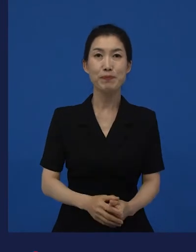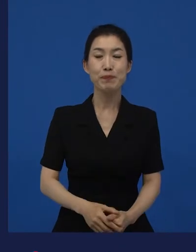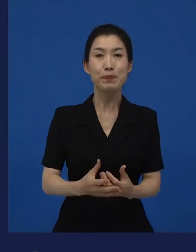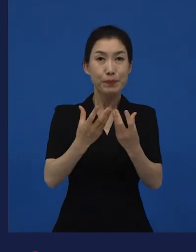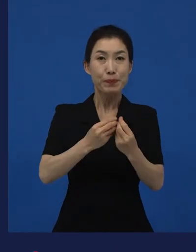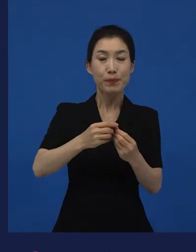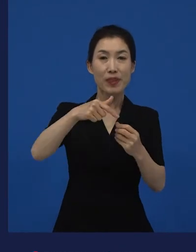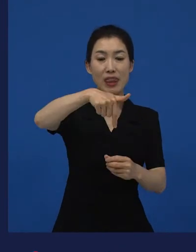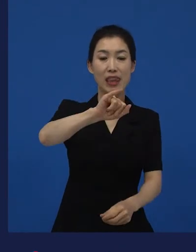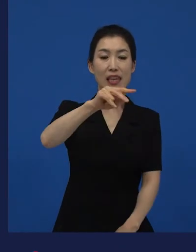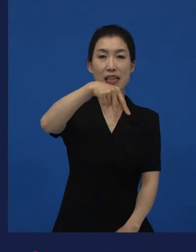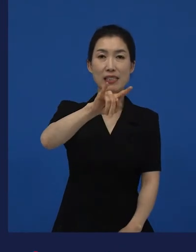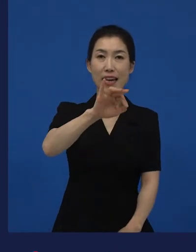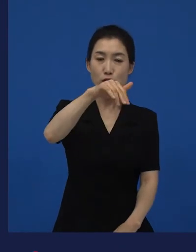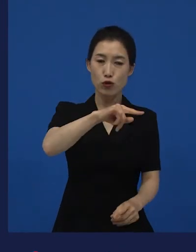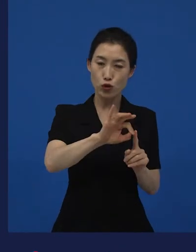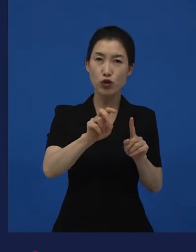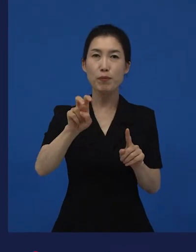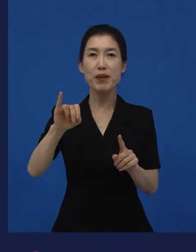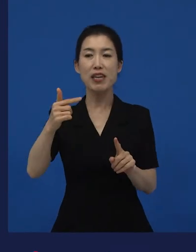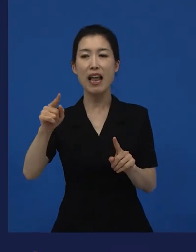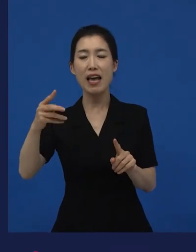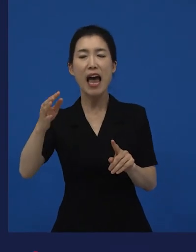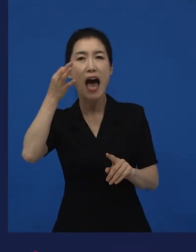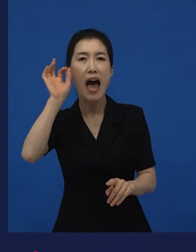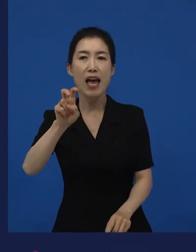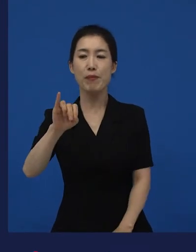는 한국영화 아니지요, 미국 영화입니다.